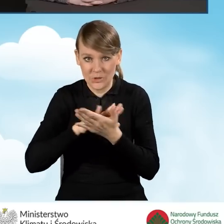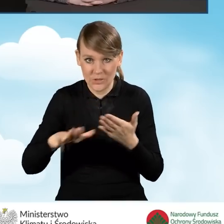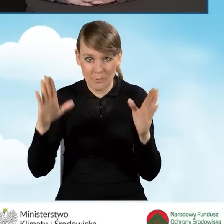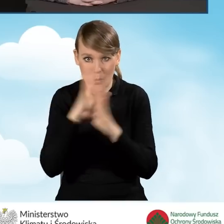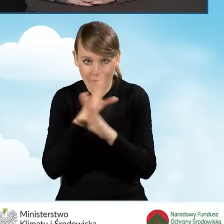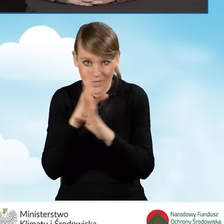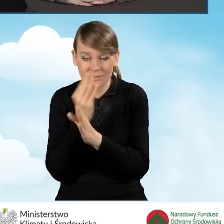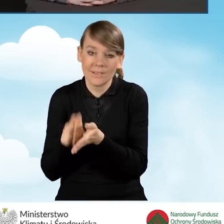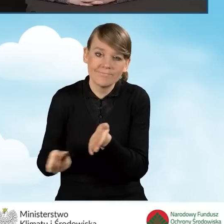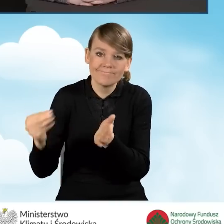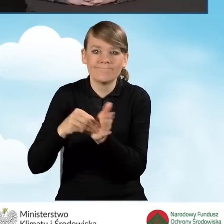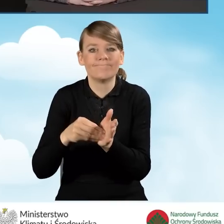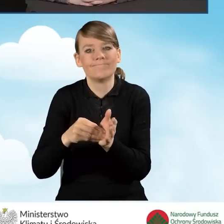tak zwanych operatorów.